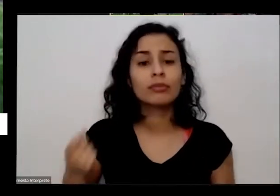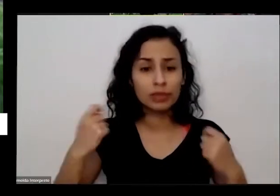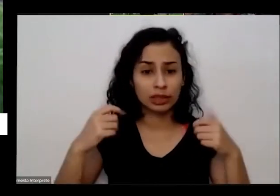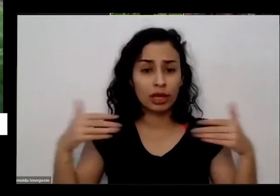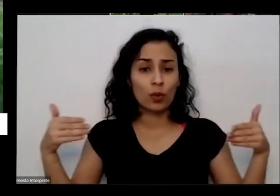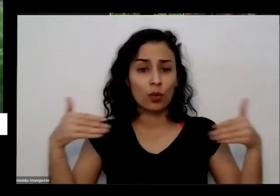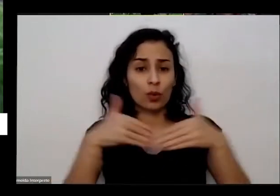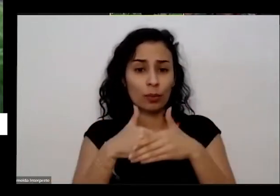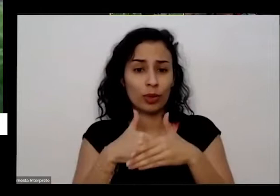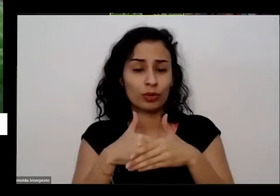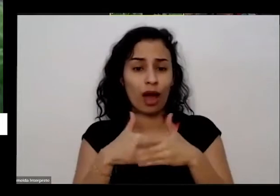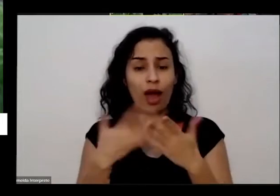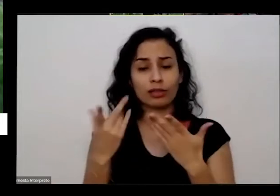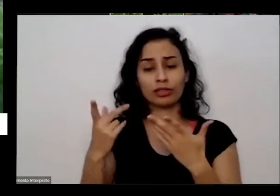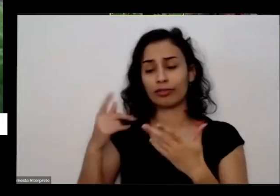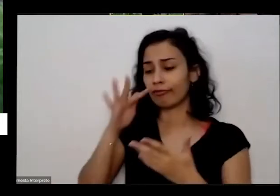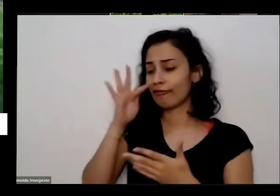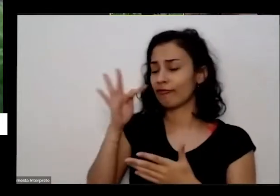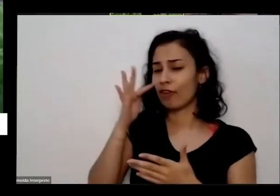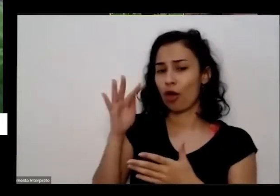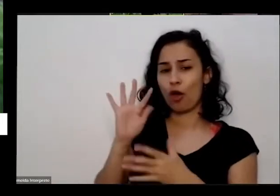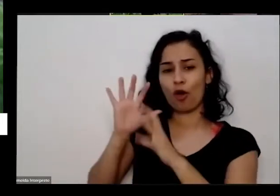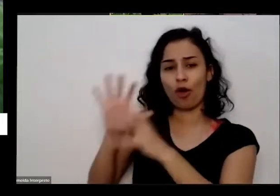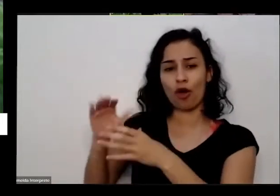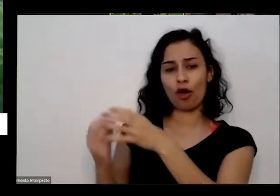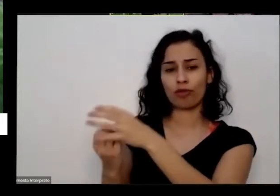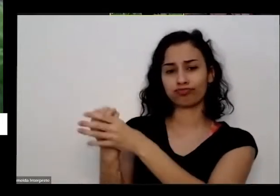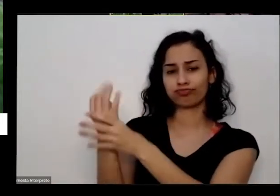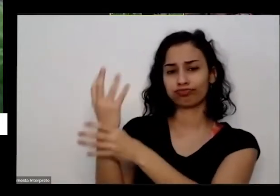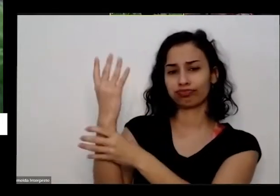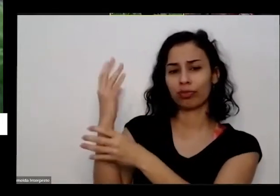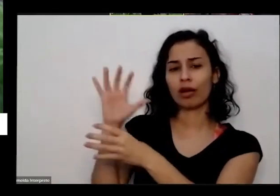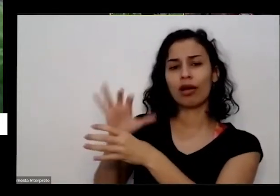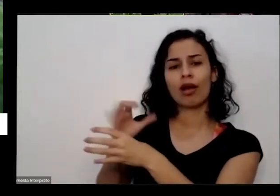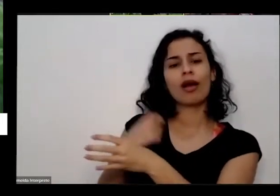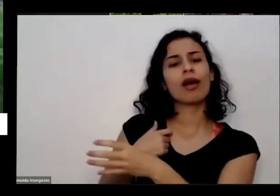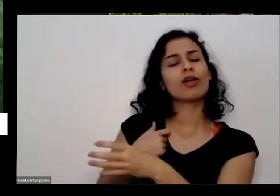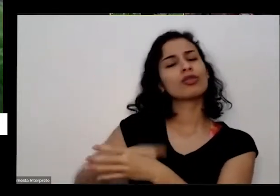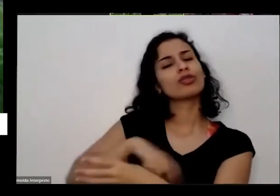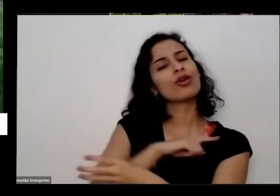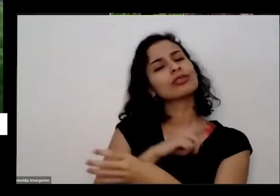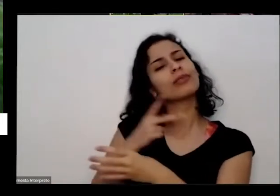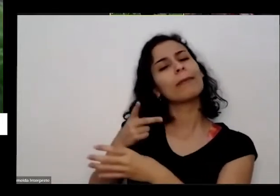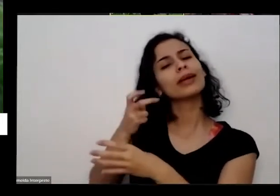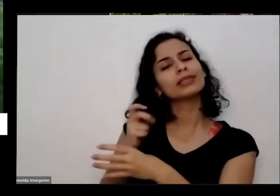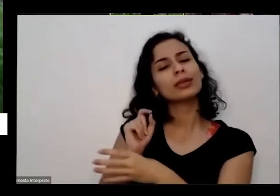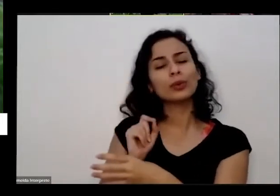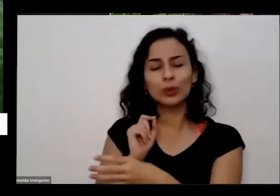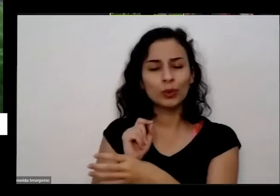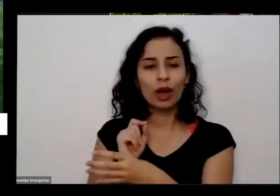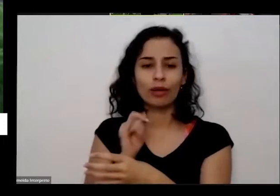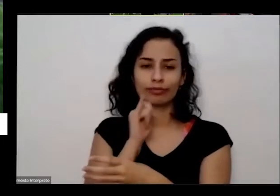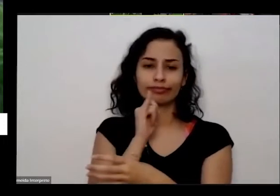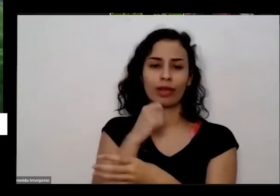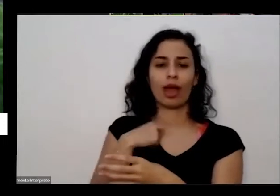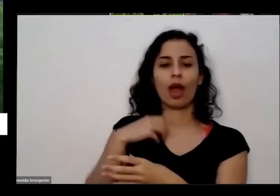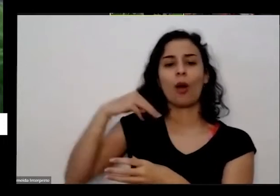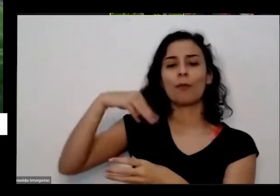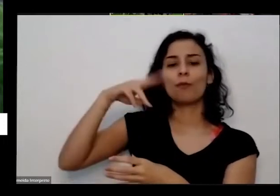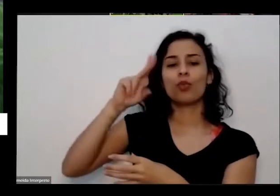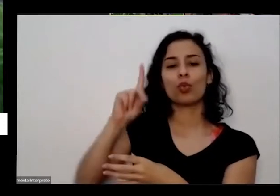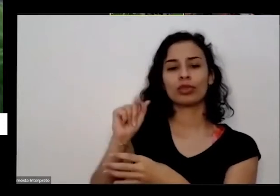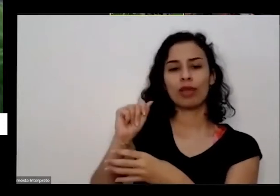uma de uma pandinha a gente começa a perceber por exemplo que se eu postei uma Mudinha e premia vou